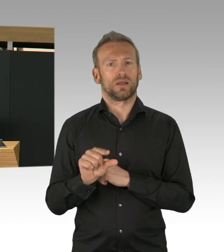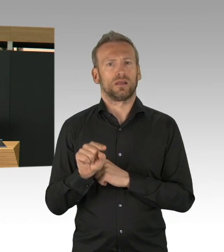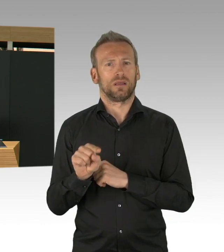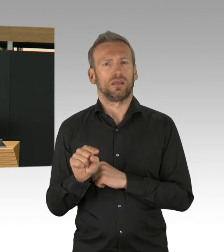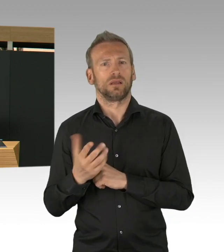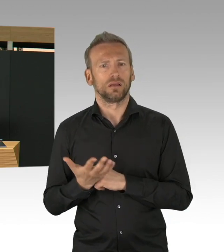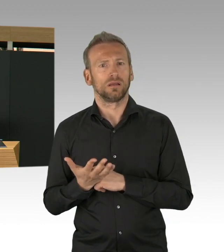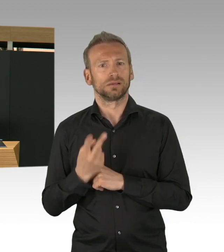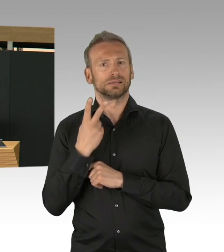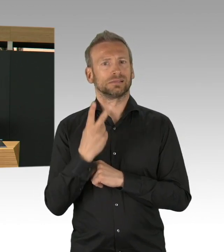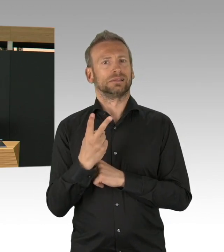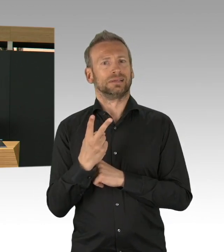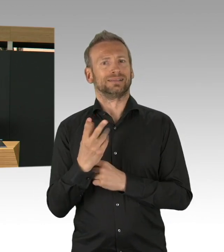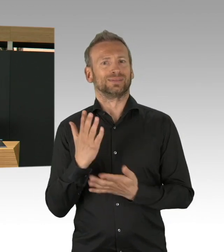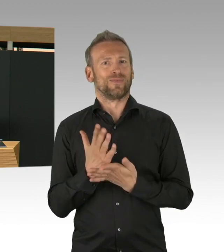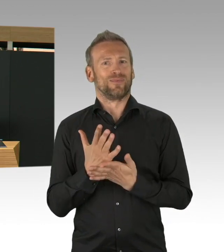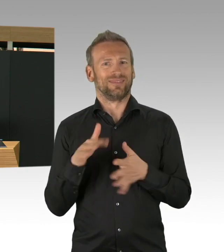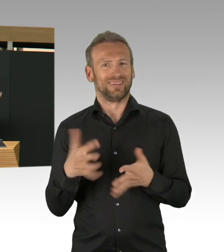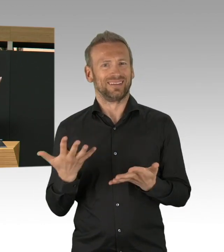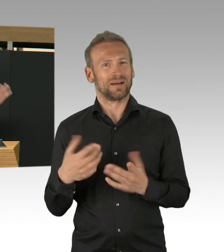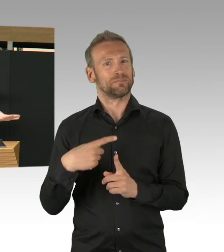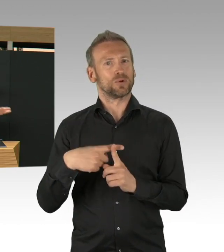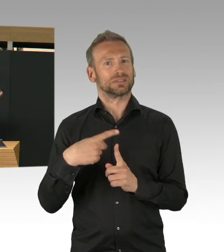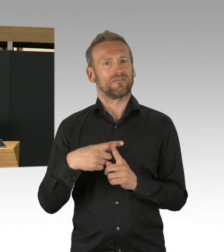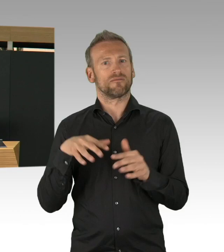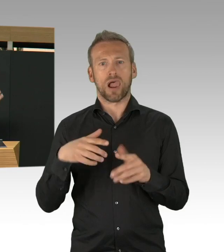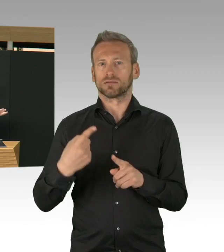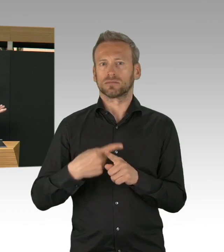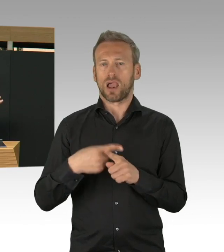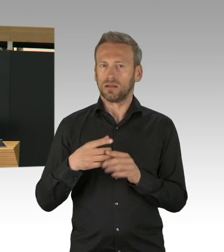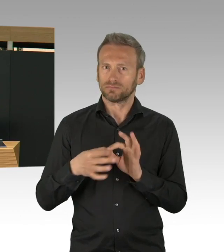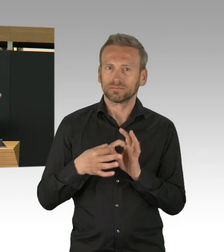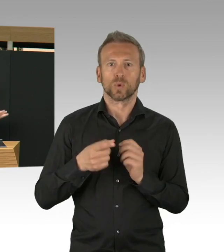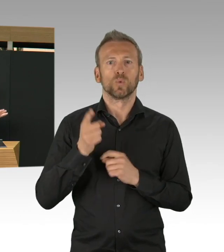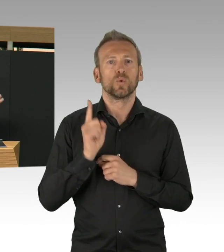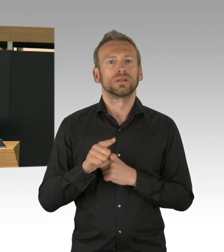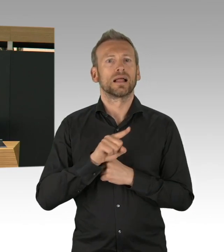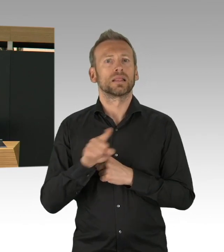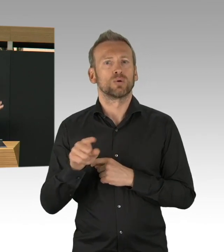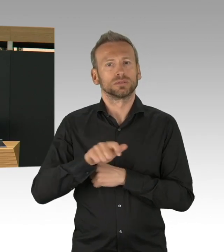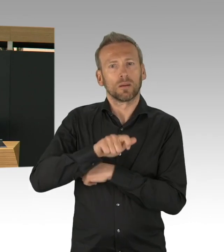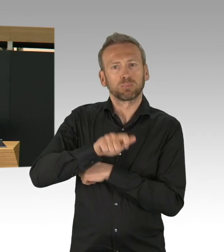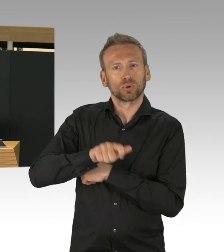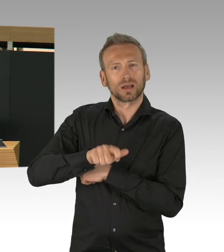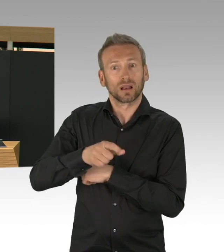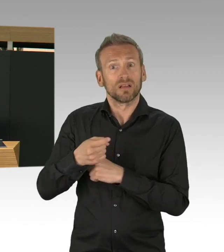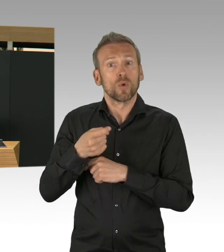denn die Entwicklungen, die sehr frühzeitig in Baden-Württemberg, Bayern, in NRW, aber auch in Hamburg